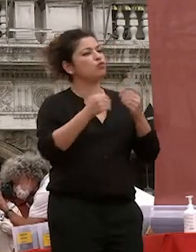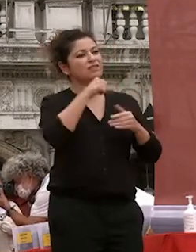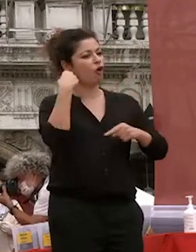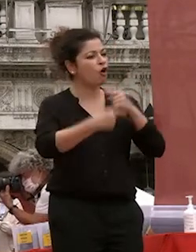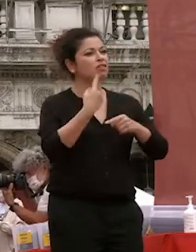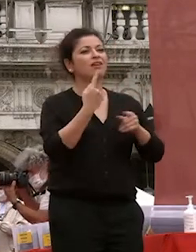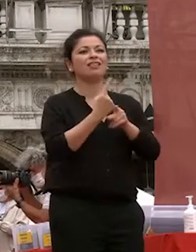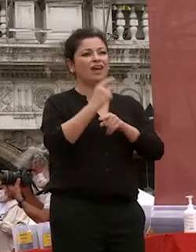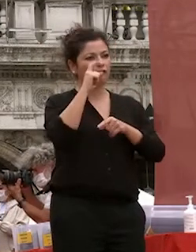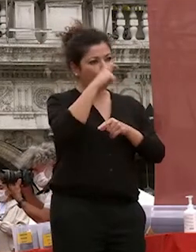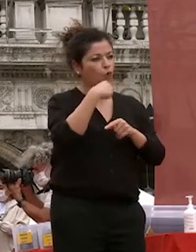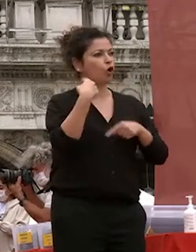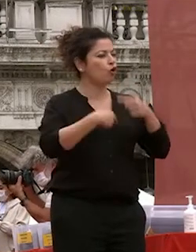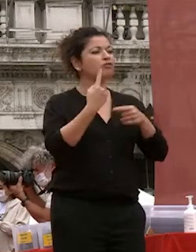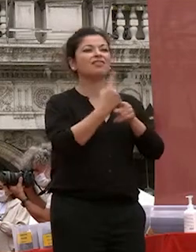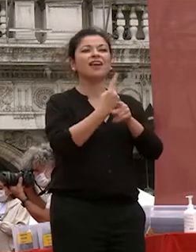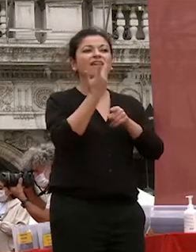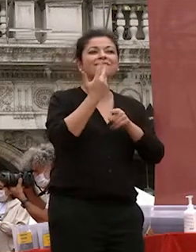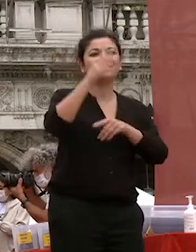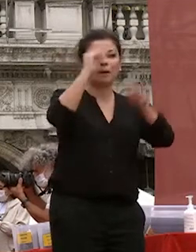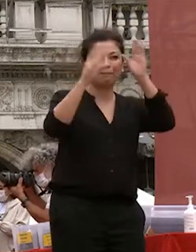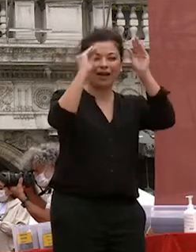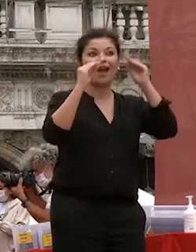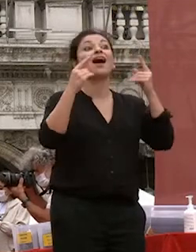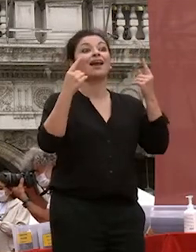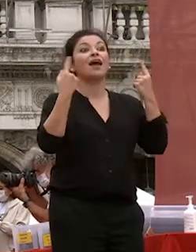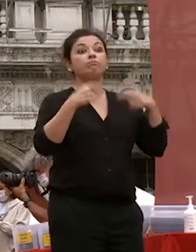studio e aver voglia di imparare è quello che dovrete fare che spero